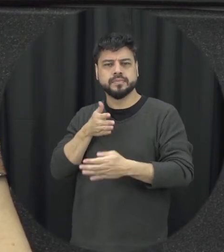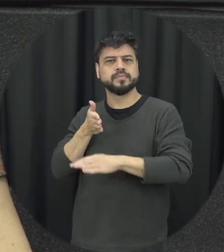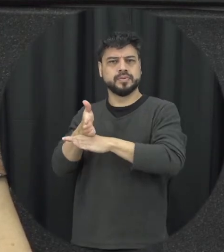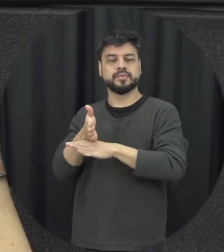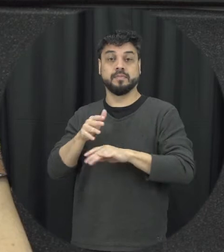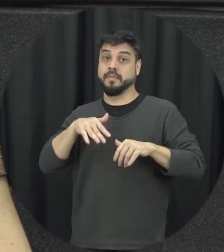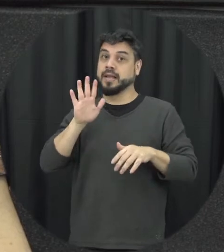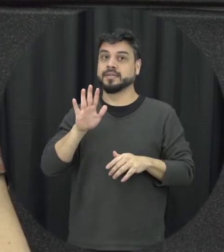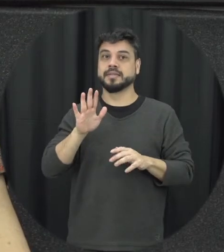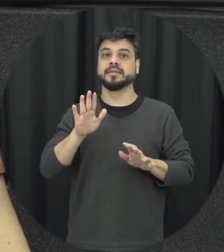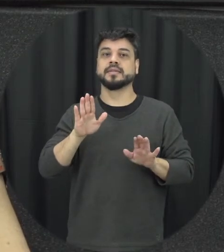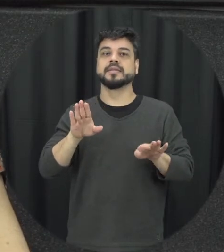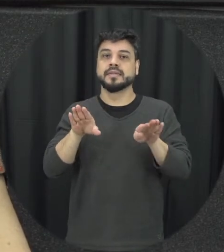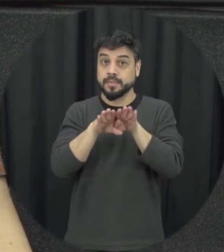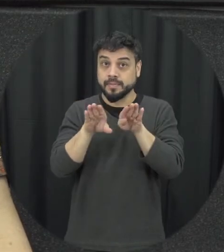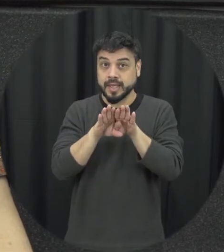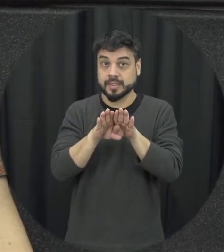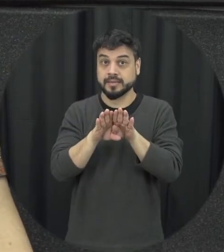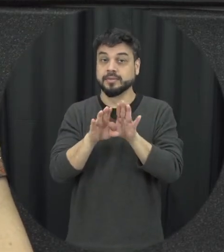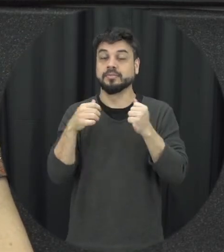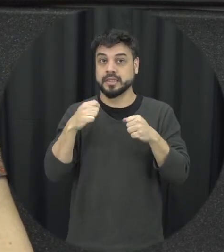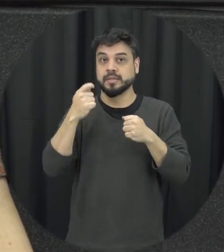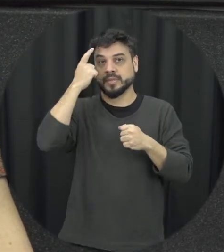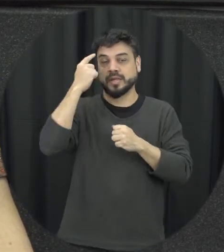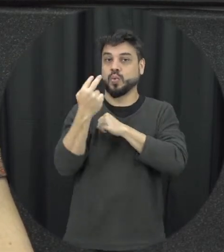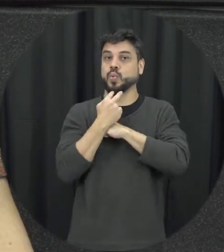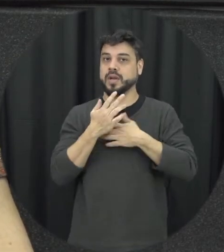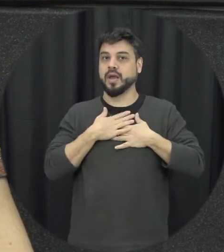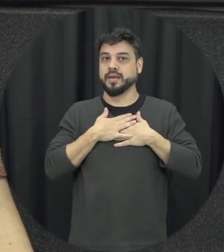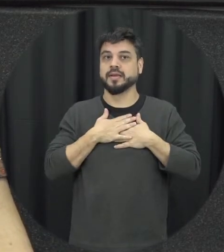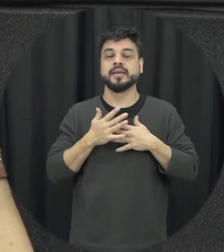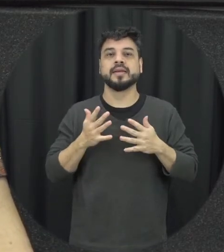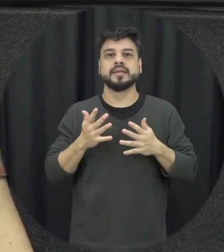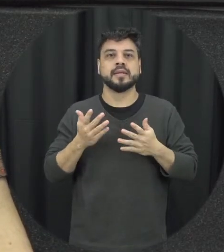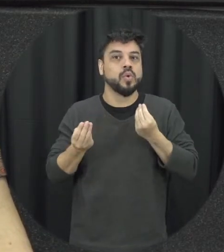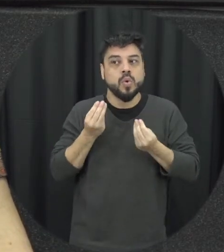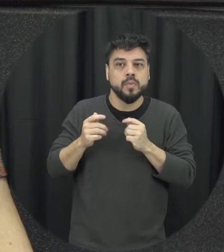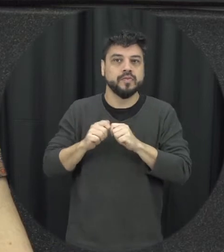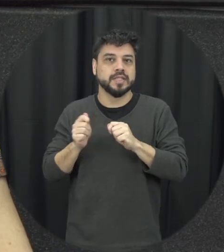fazer naquele contexto ou em teve e eu acho que esse é a função também educativa da lembra da